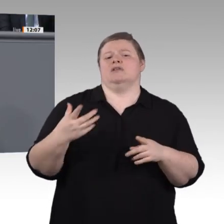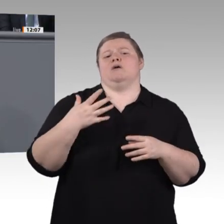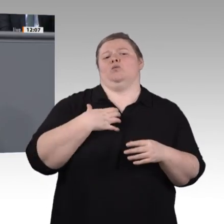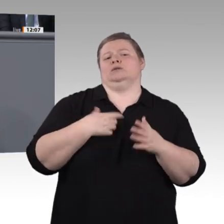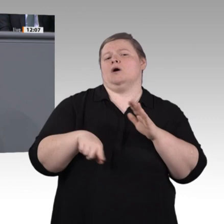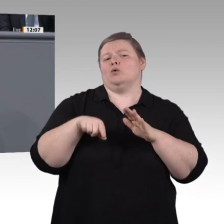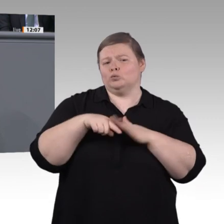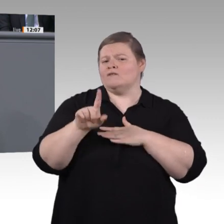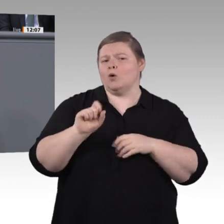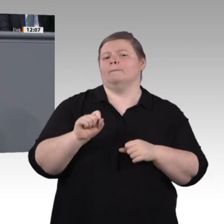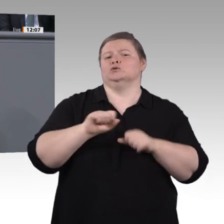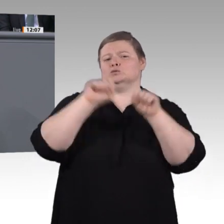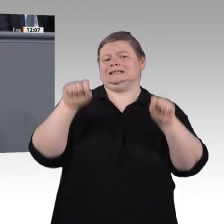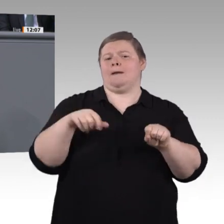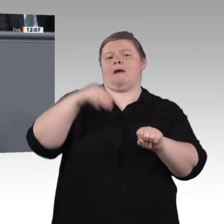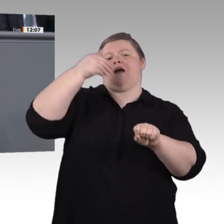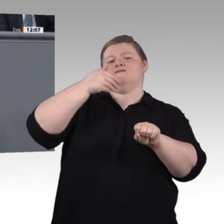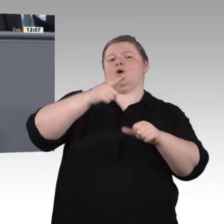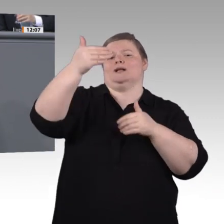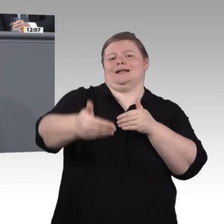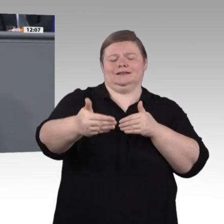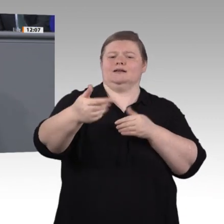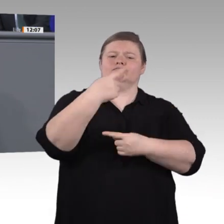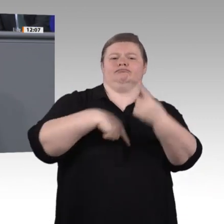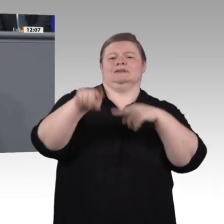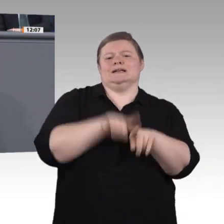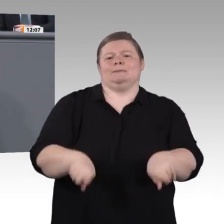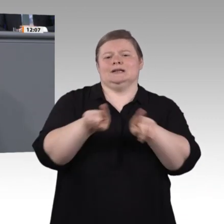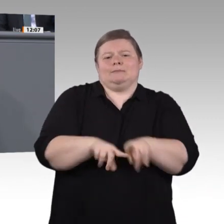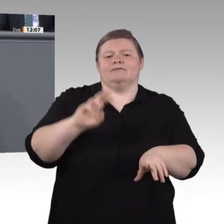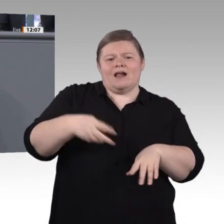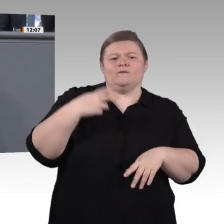auf der Agenda, und das ist gut so. Ich freue mich sehr auf die Beratungen.